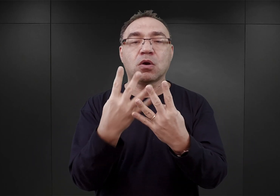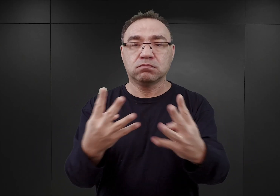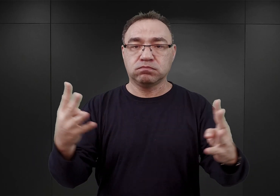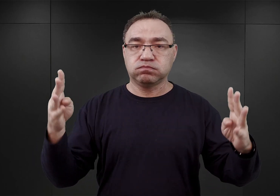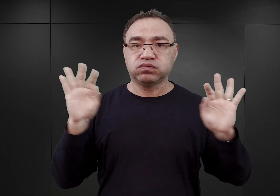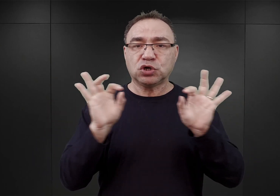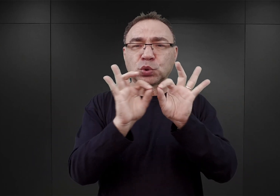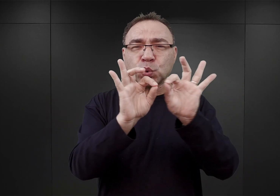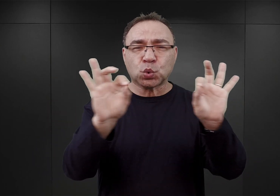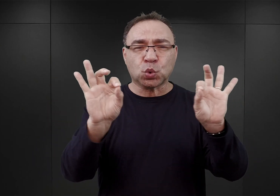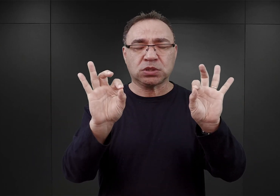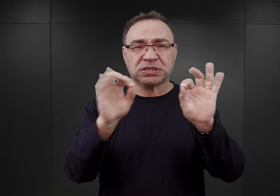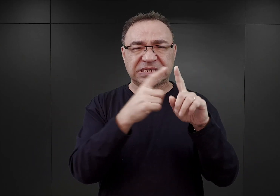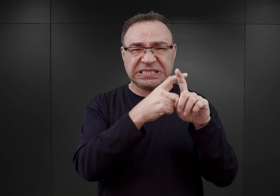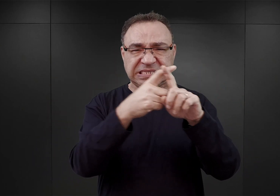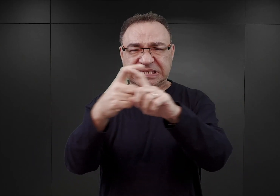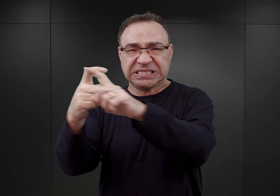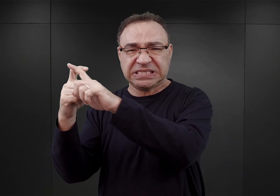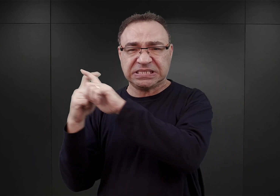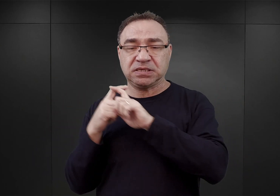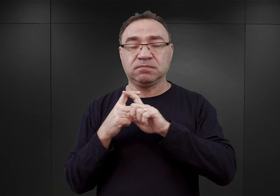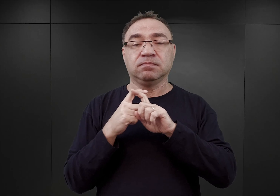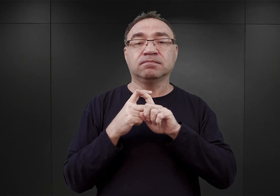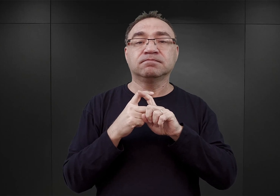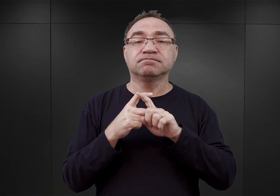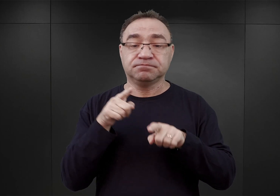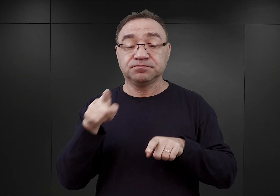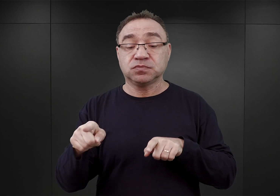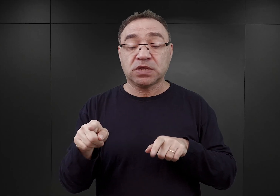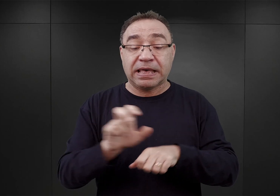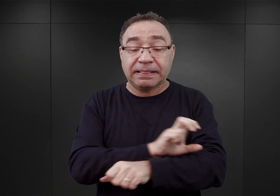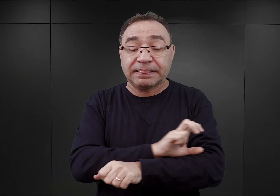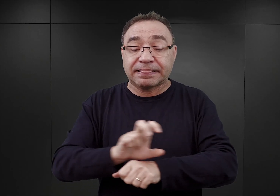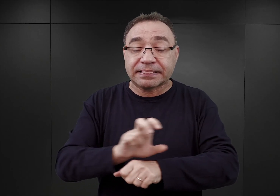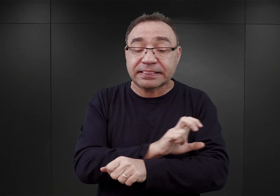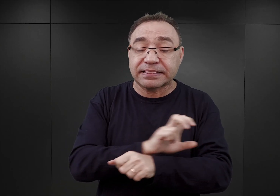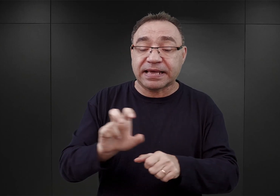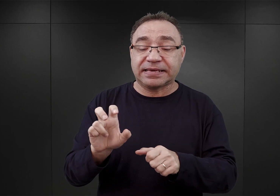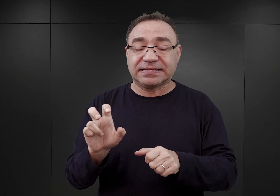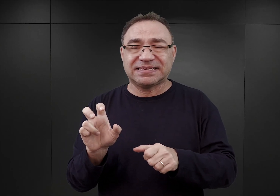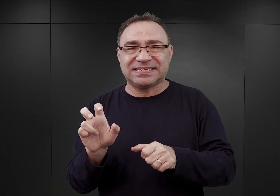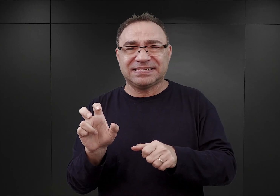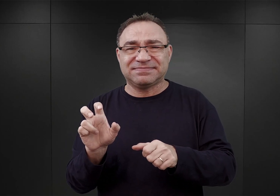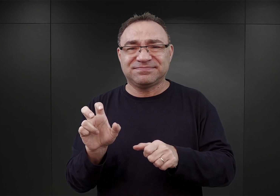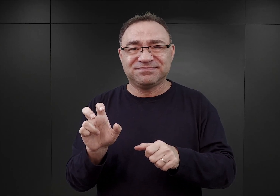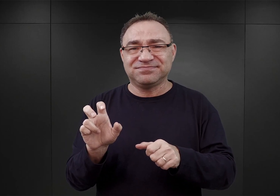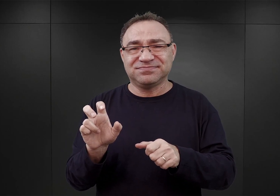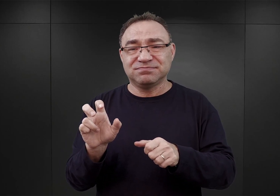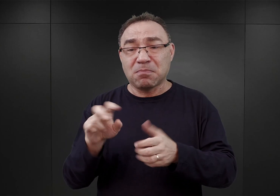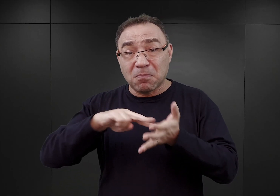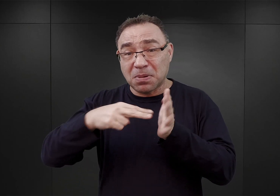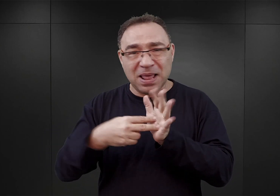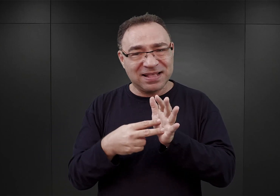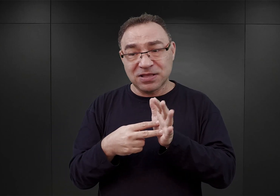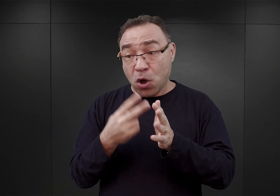Autor tego planu, technik budowlany Zeidler, przypuszczalnie nie był w Oświęcimiu, ażeby obejrzeć to miejsce.